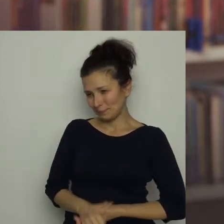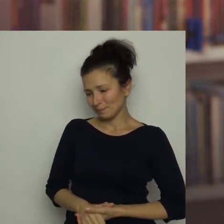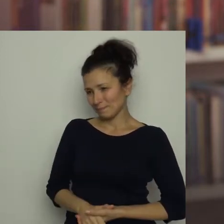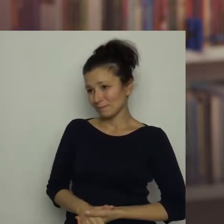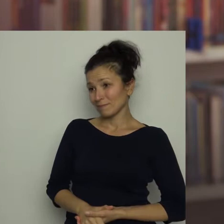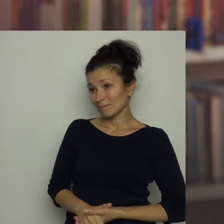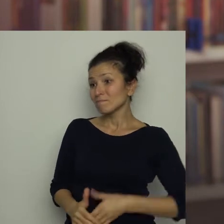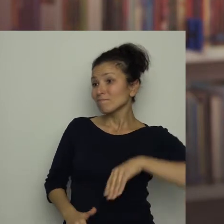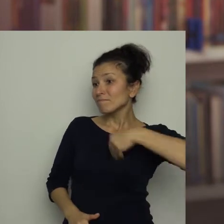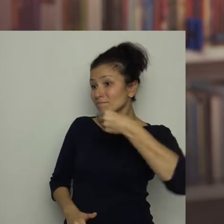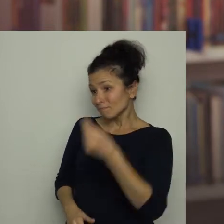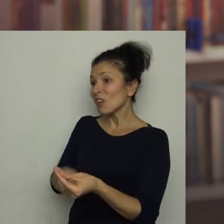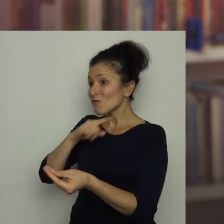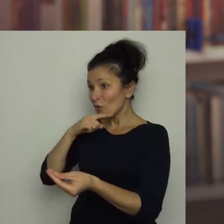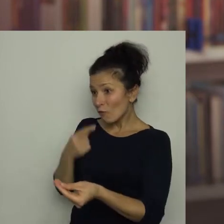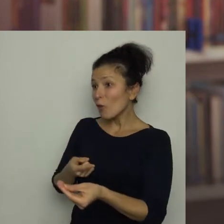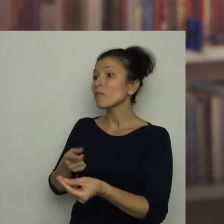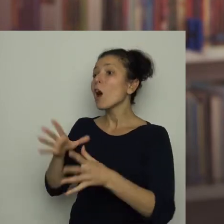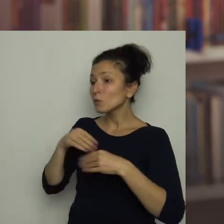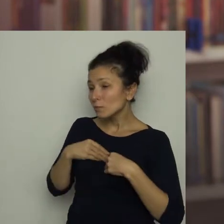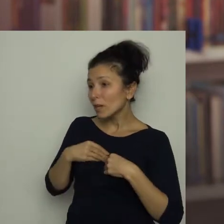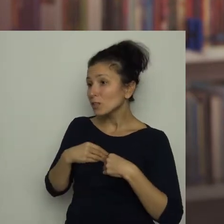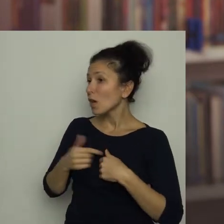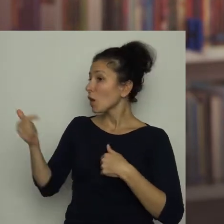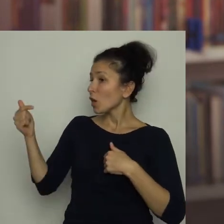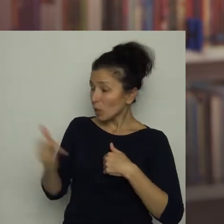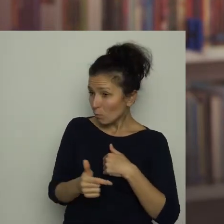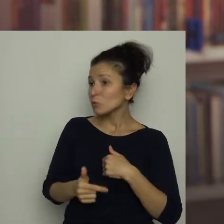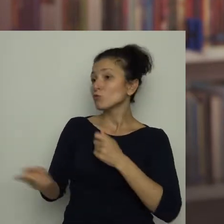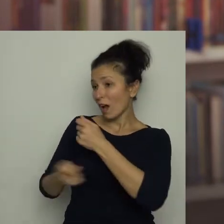Dostałeś czerwoną kartkę i teraz trzeba zastosować się do tego, co ona oznacza.